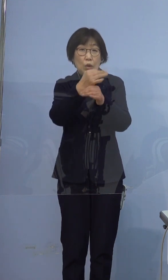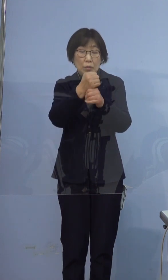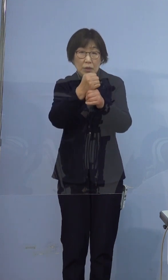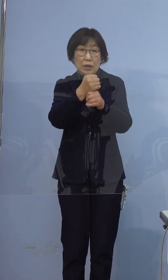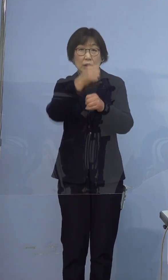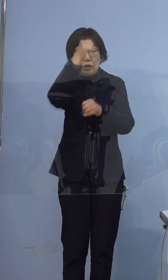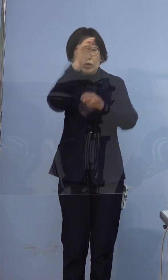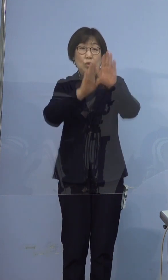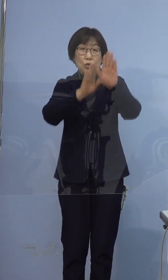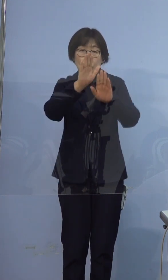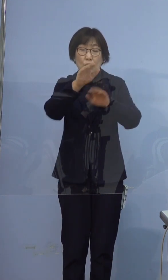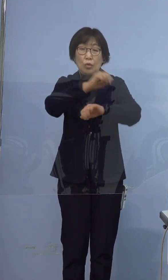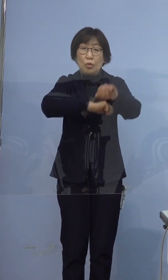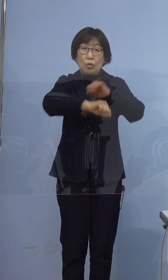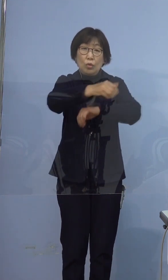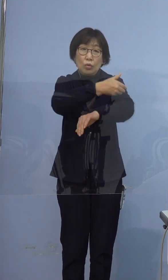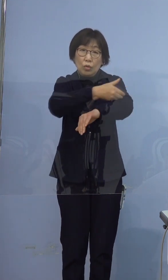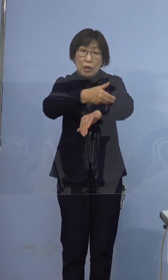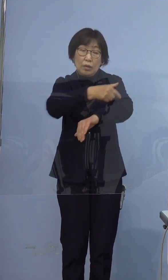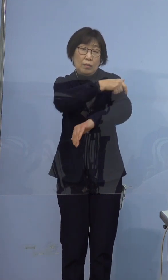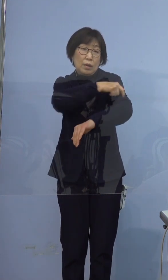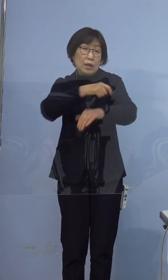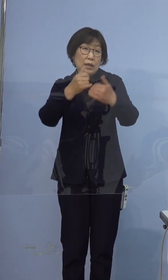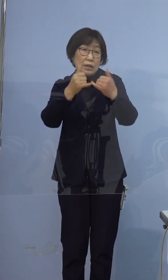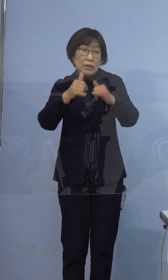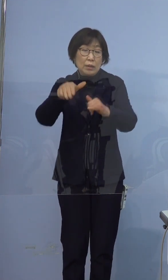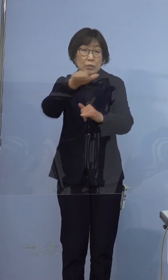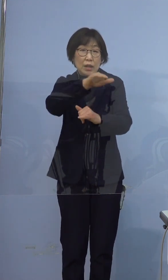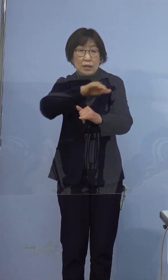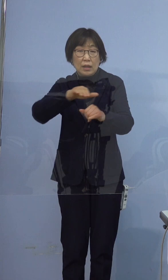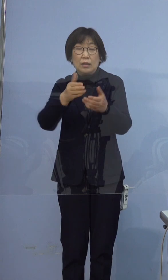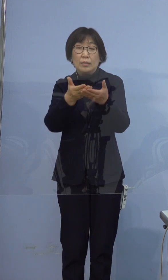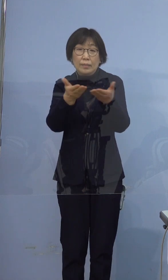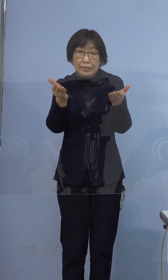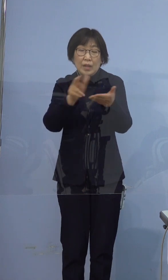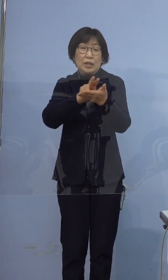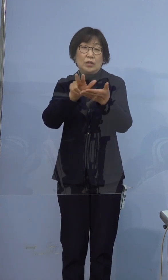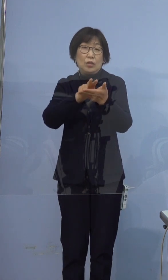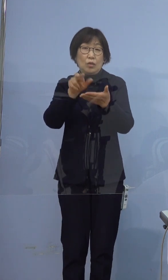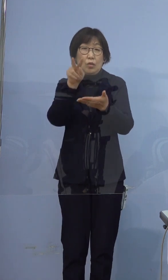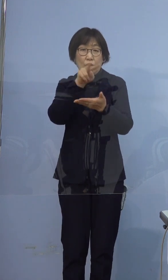つきましては記者の皆様のお手元に 配布の資料をご参照ください